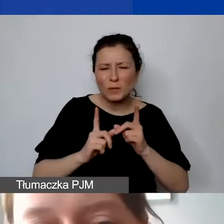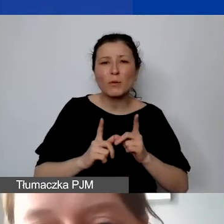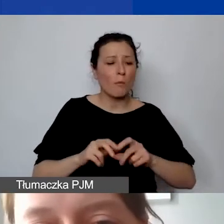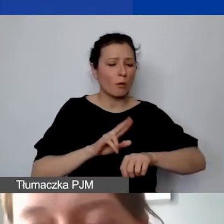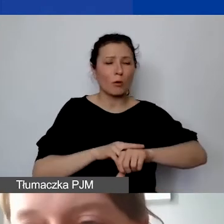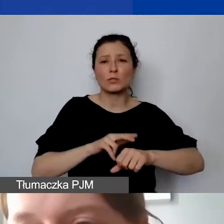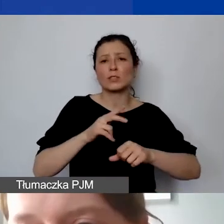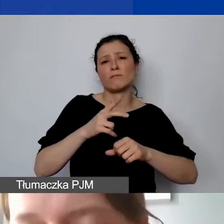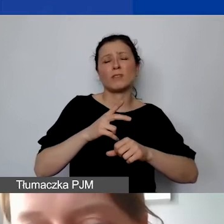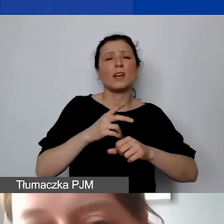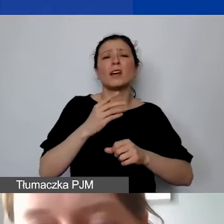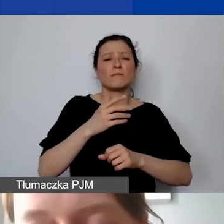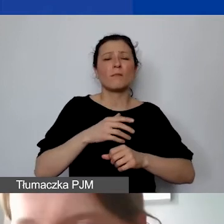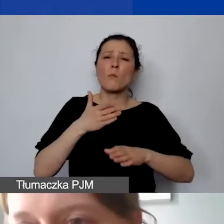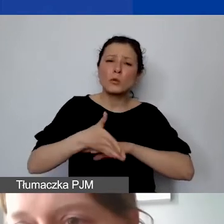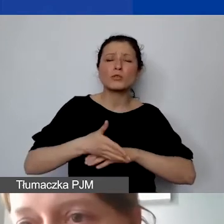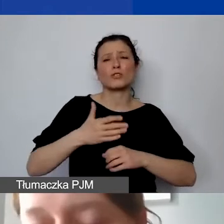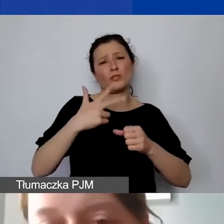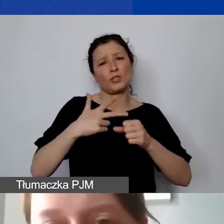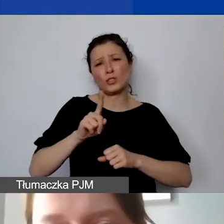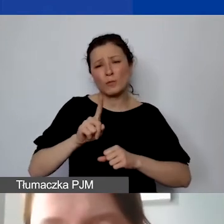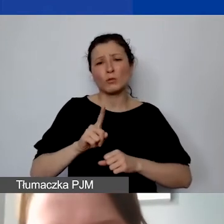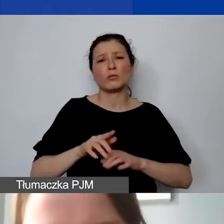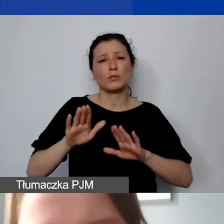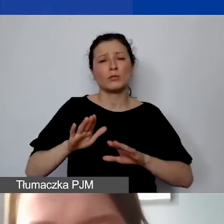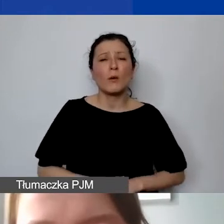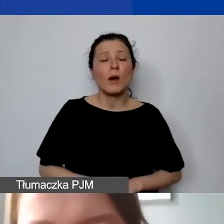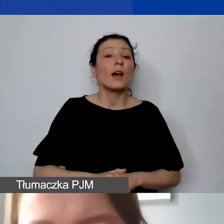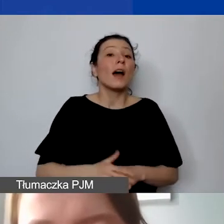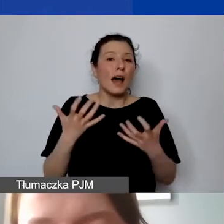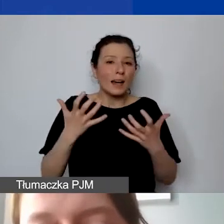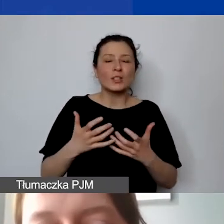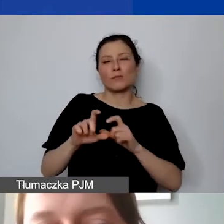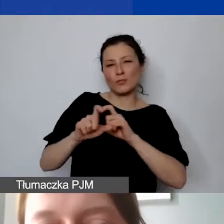ale chciałabym jeszcze podkreślić, żeby był czas na pytania i odpowiedzi.